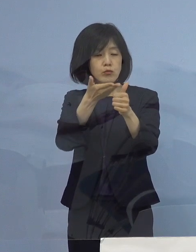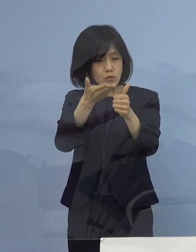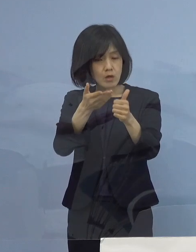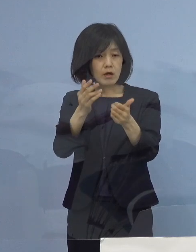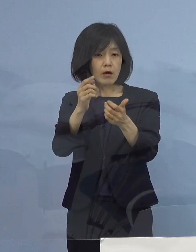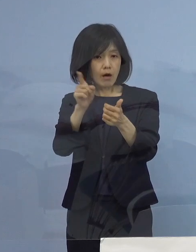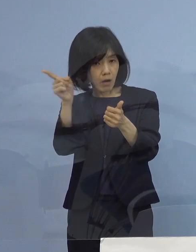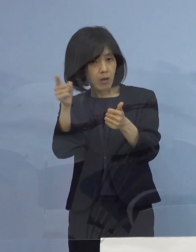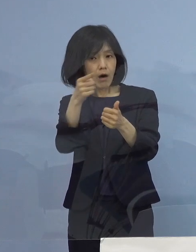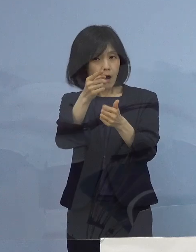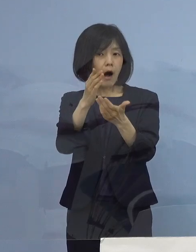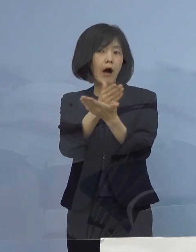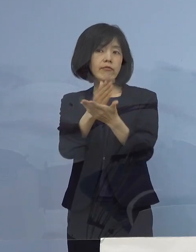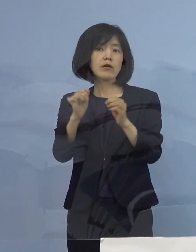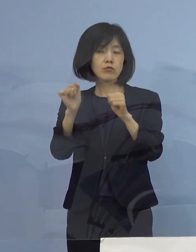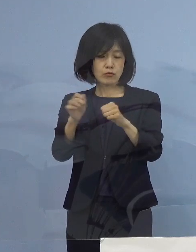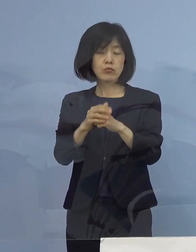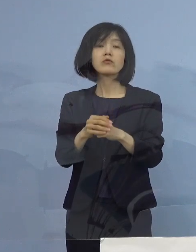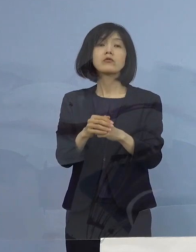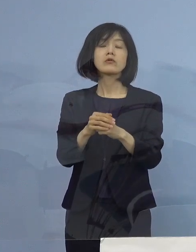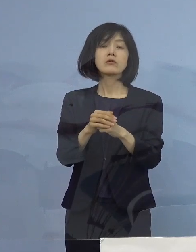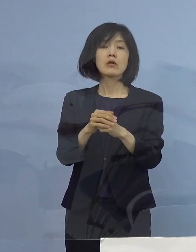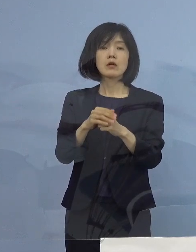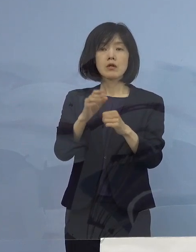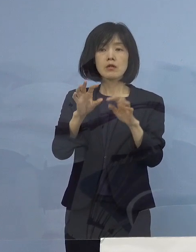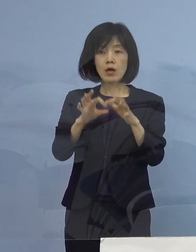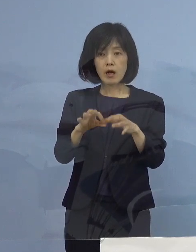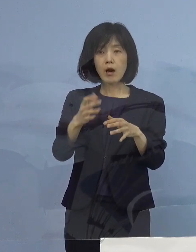ですから無症状であっても入院する人がいるし